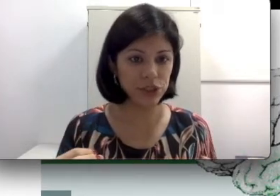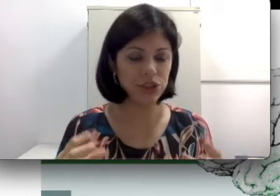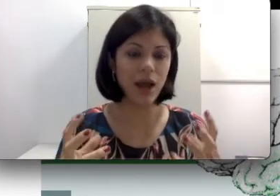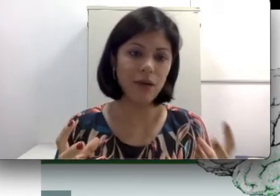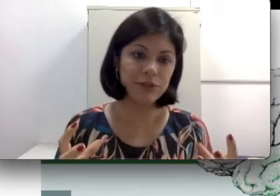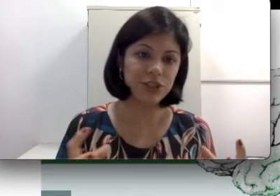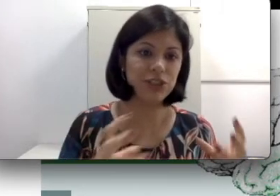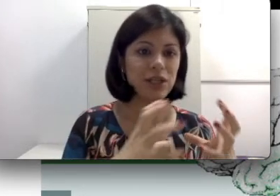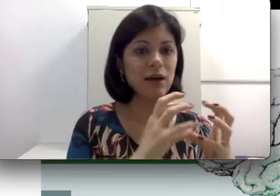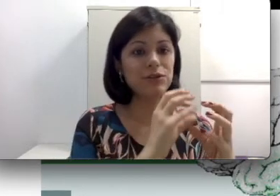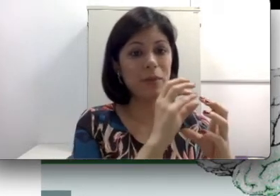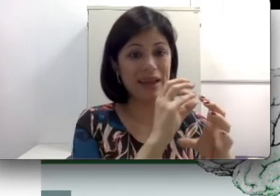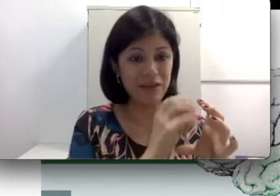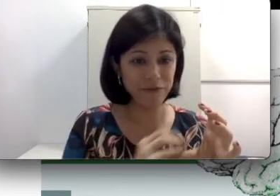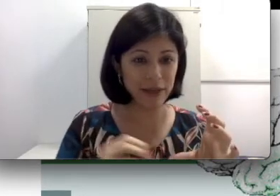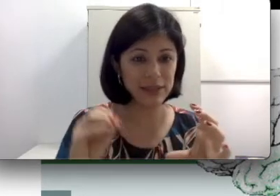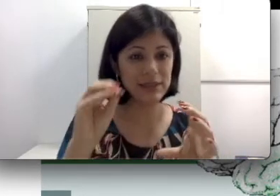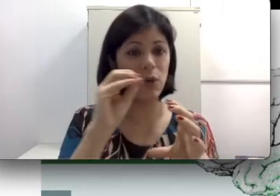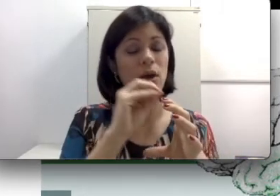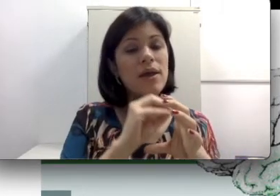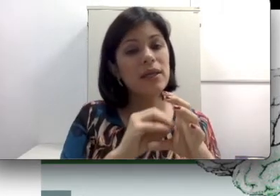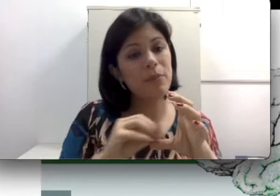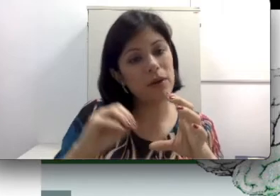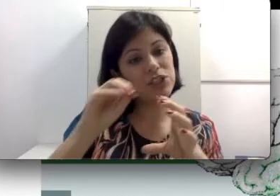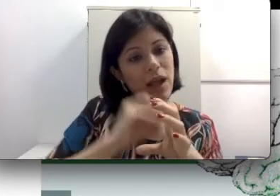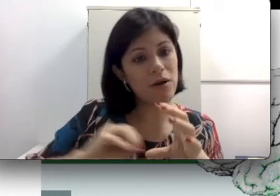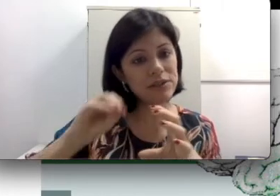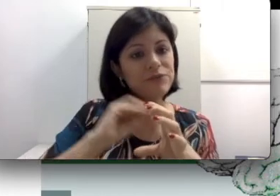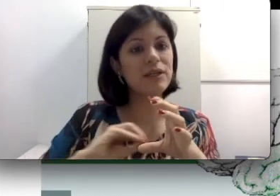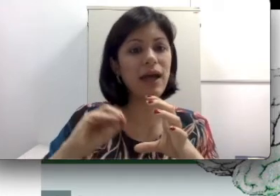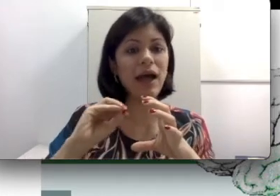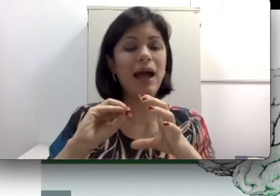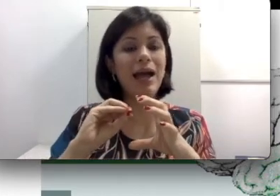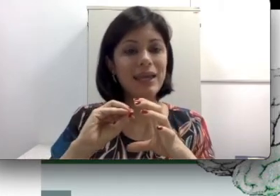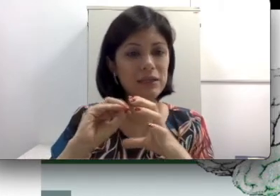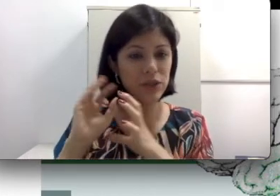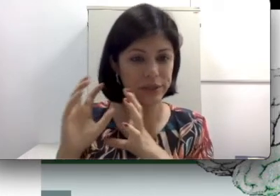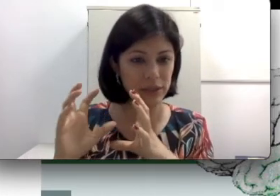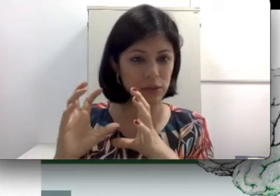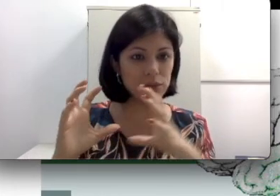otite. A otite causa uma infecção que pode calcificar aqueles ossículos. Lembra que